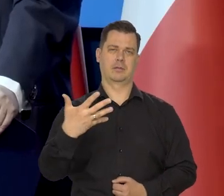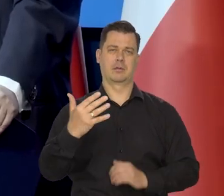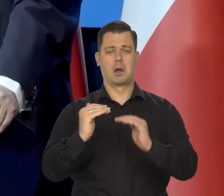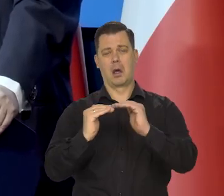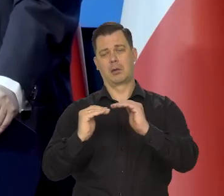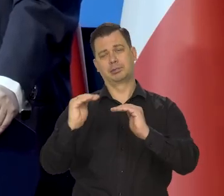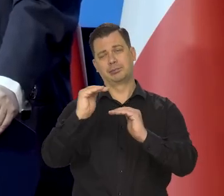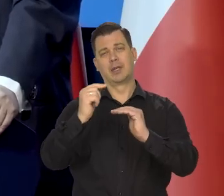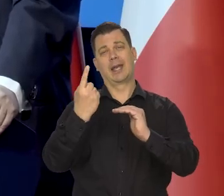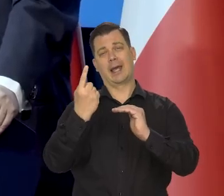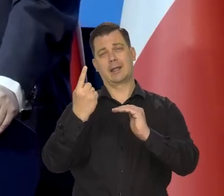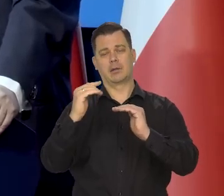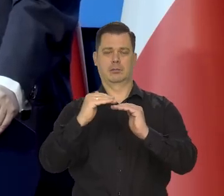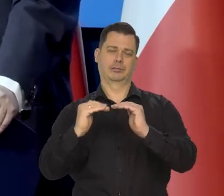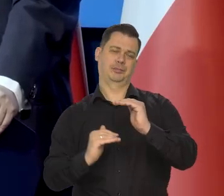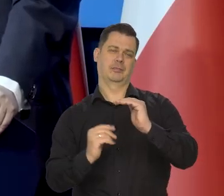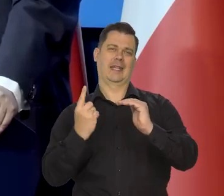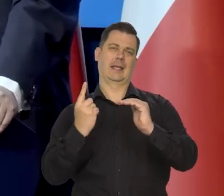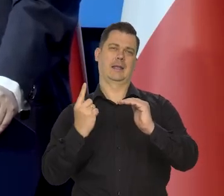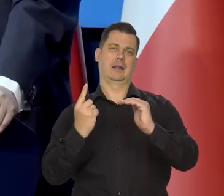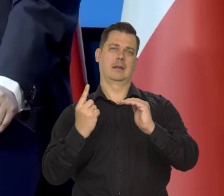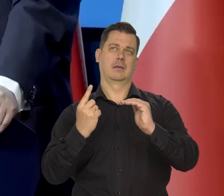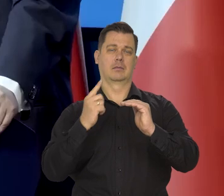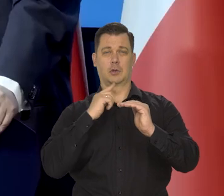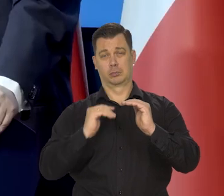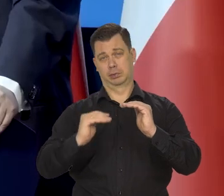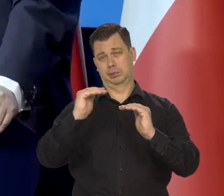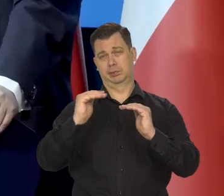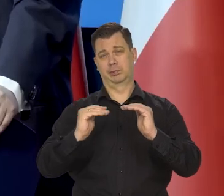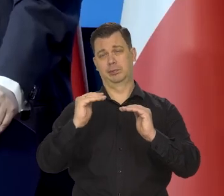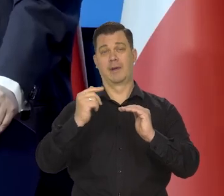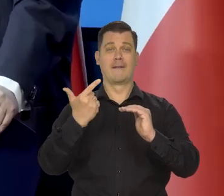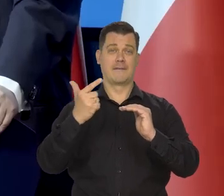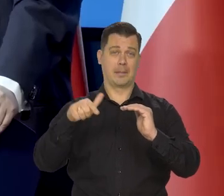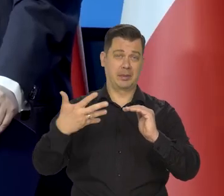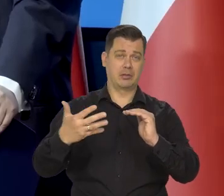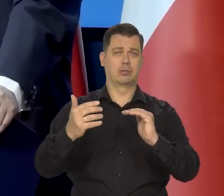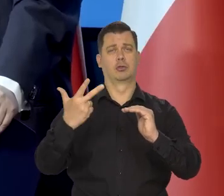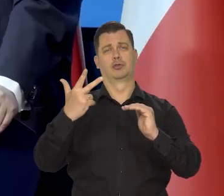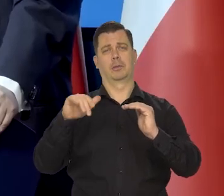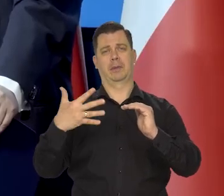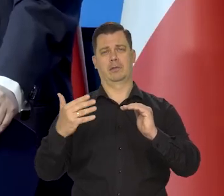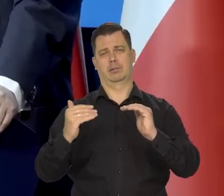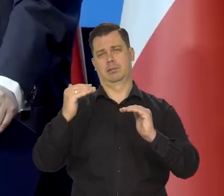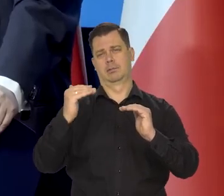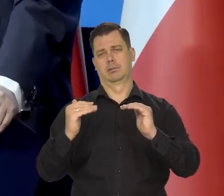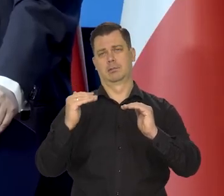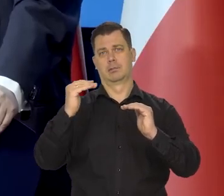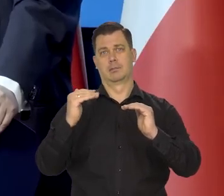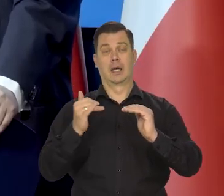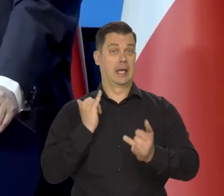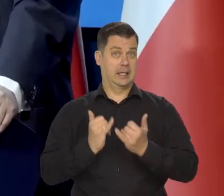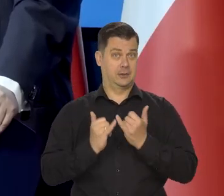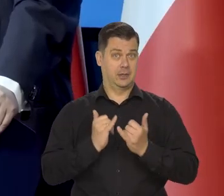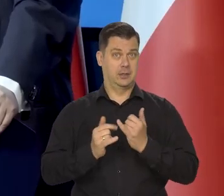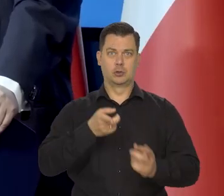plus-minus 1, czyli aż do 3 i 0,5% inflacji rocznie, jeśli gospodarka szybko rośnie,